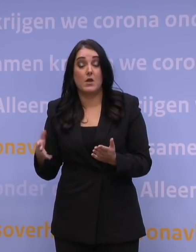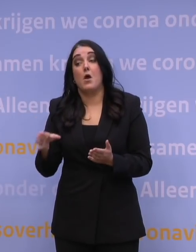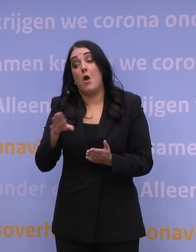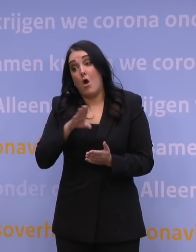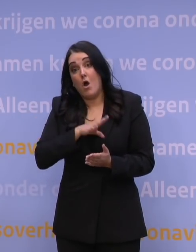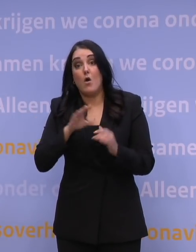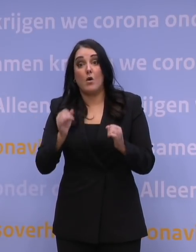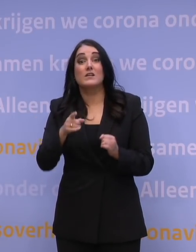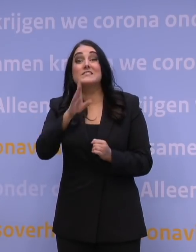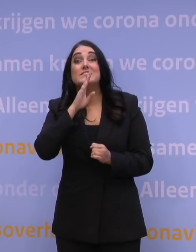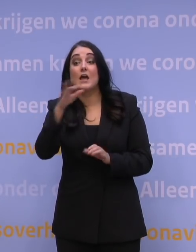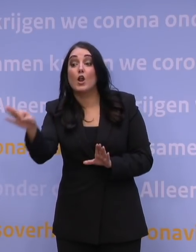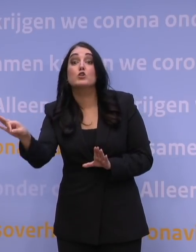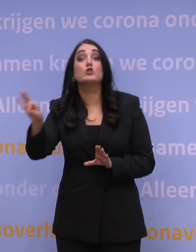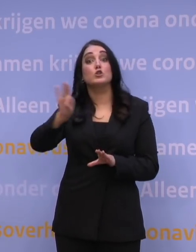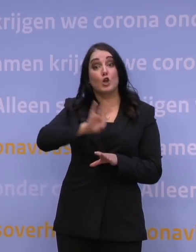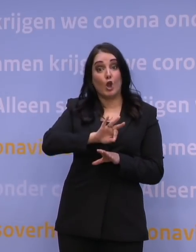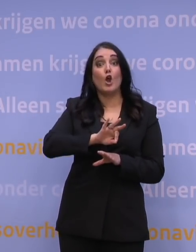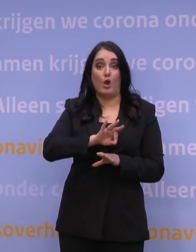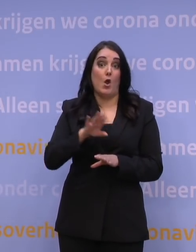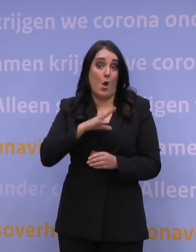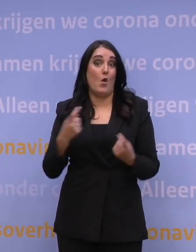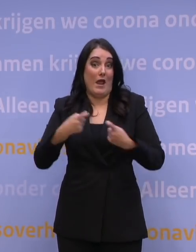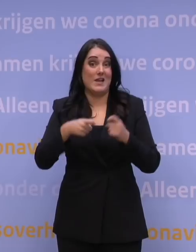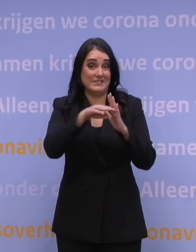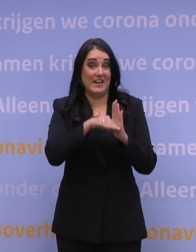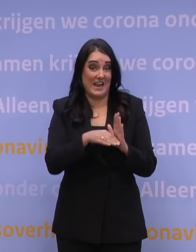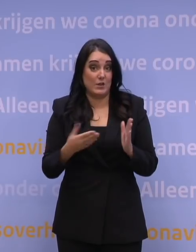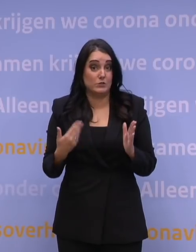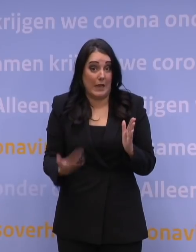is dat je bij het terugreizen met extra regels te maken krijgt. Want dat is op dit moment in beweging.